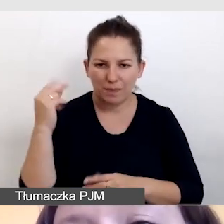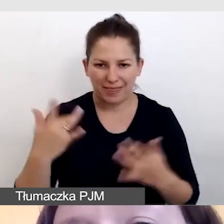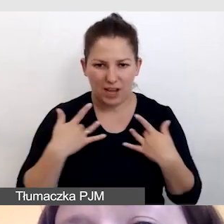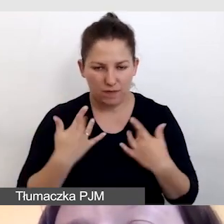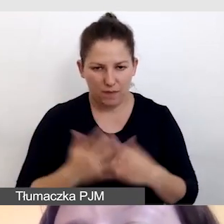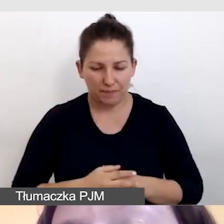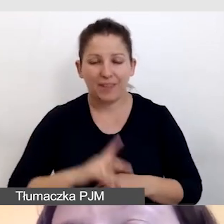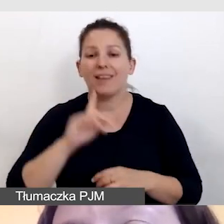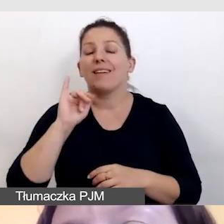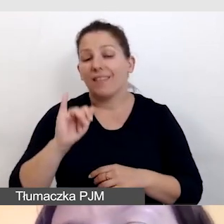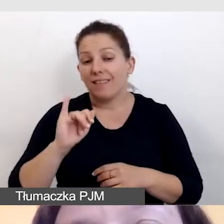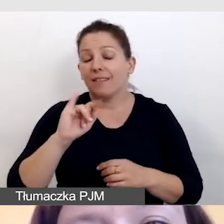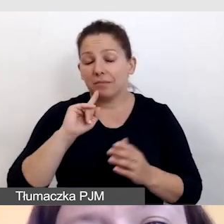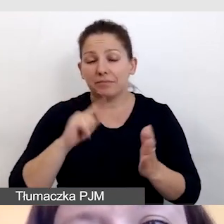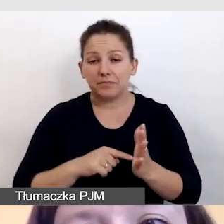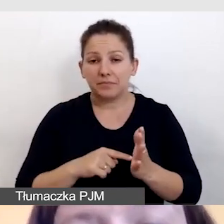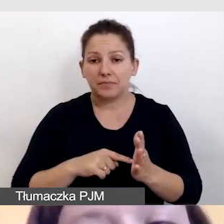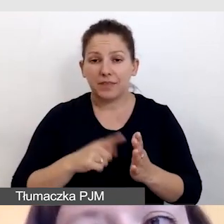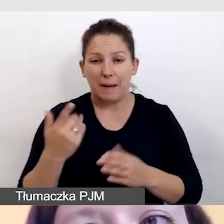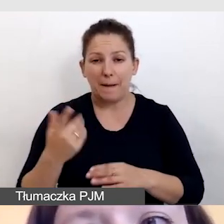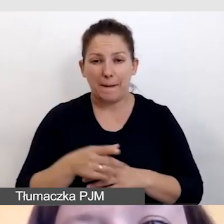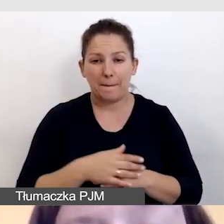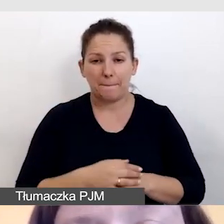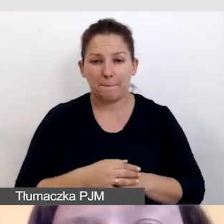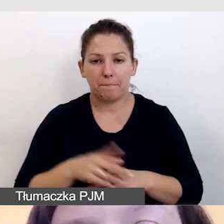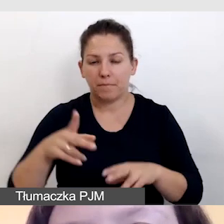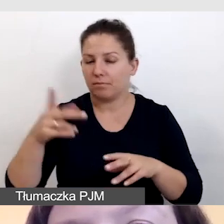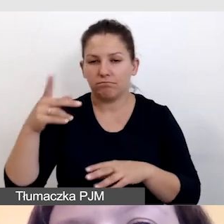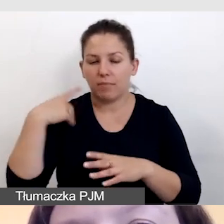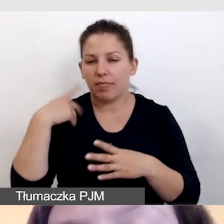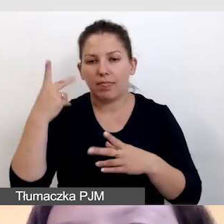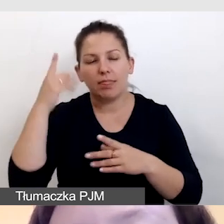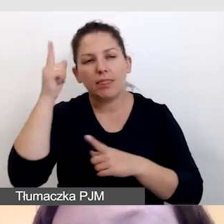Kiedy przez chwilę przestaniemy myśleć o klasycznej konferencji,